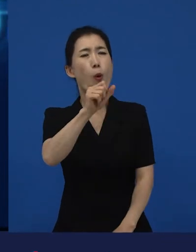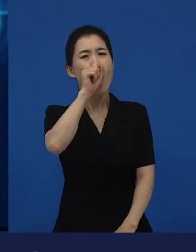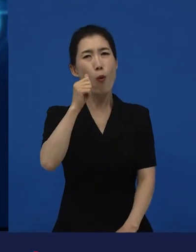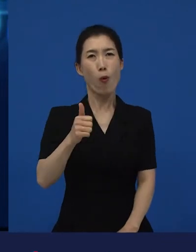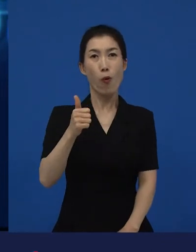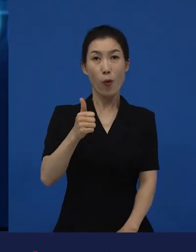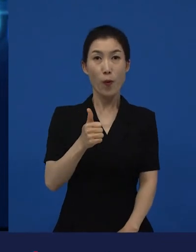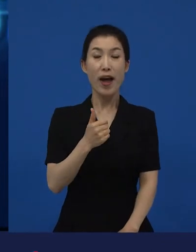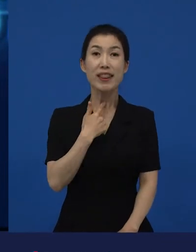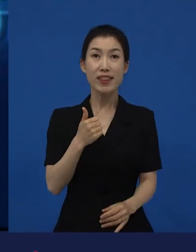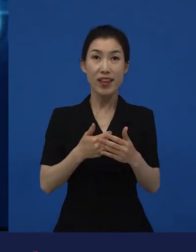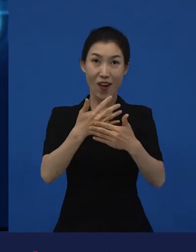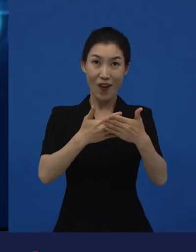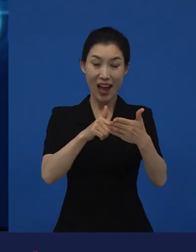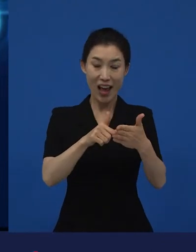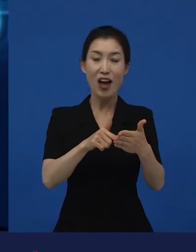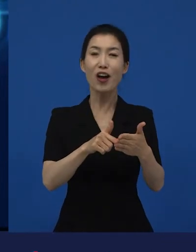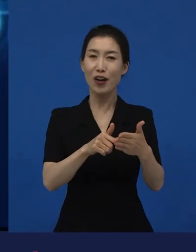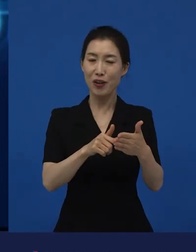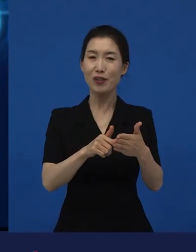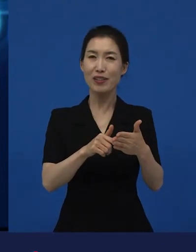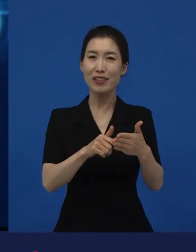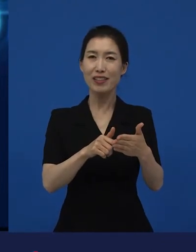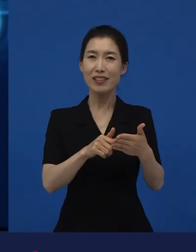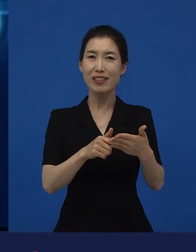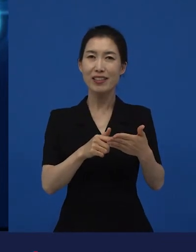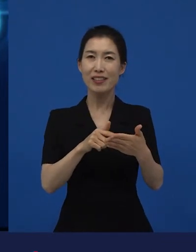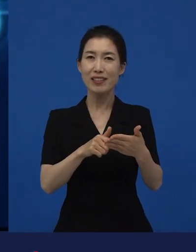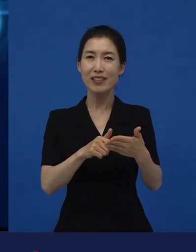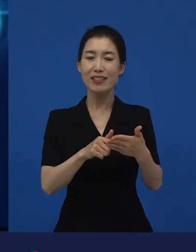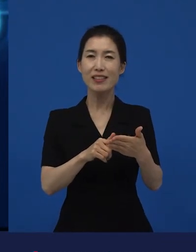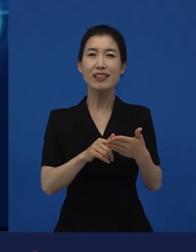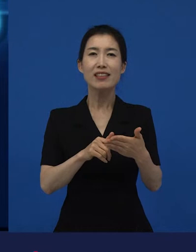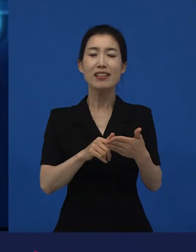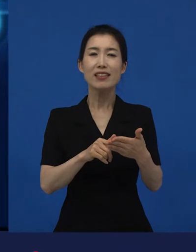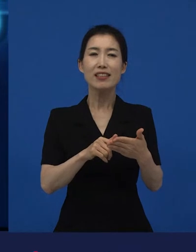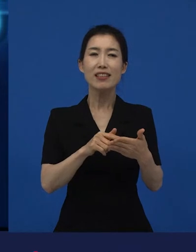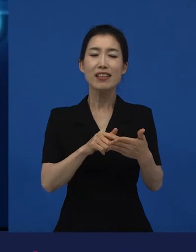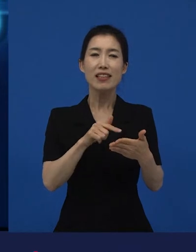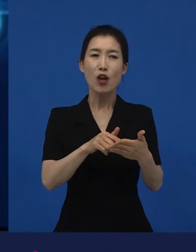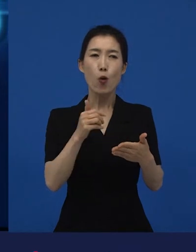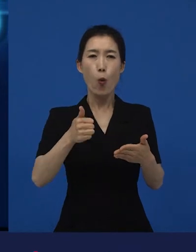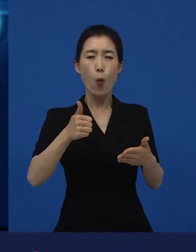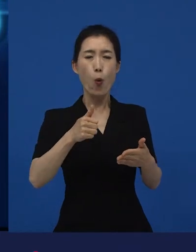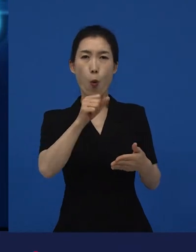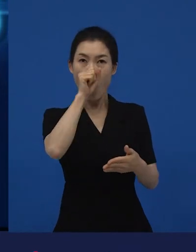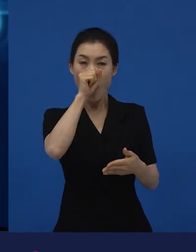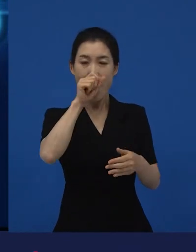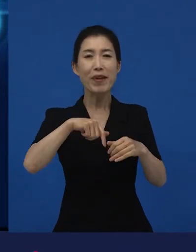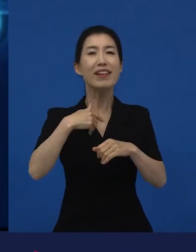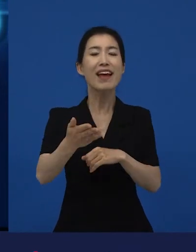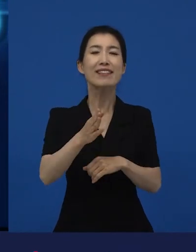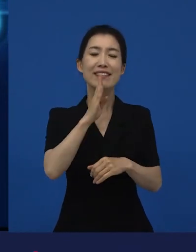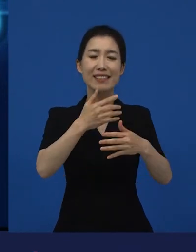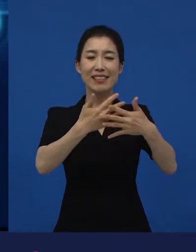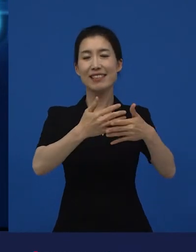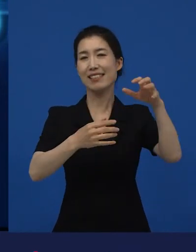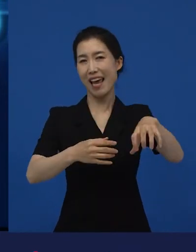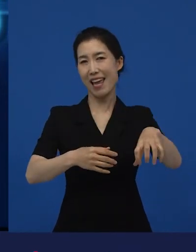이제 정식으로 관객들에게 영화가 시장으로 나온다고 하는 이런 멀티플렉스